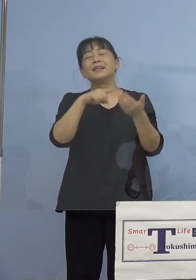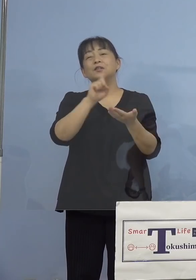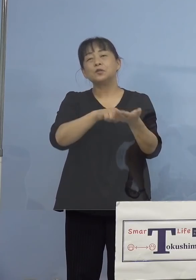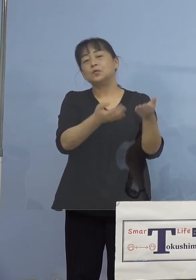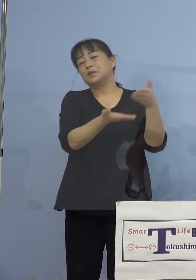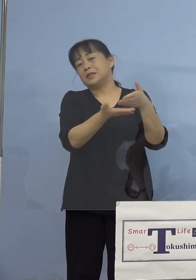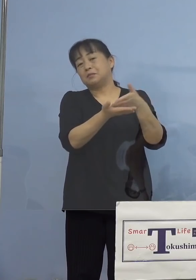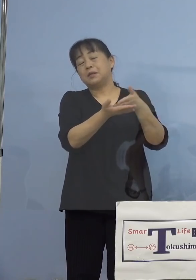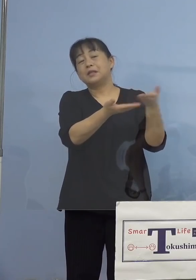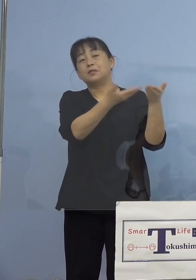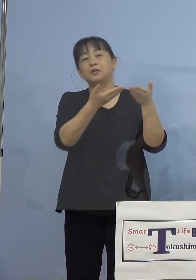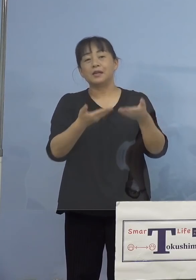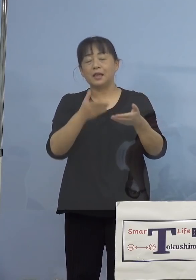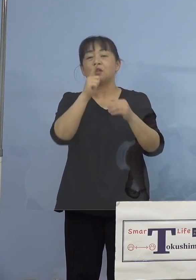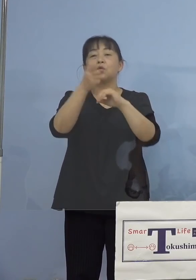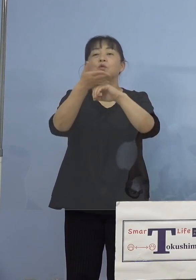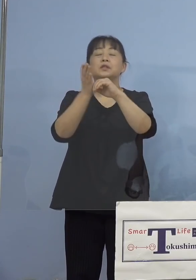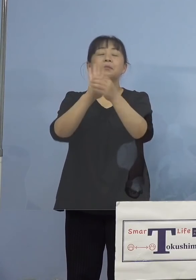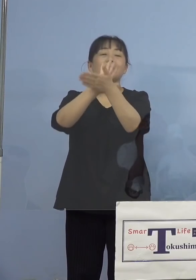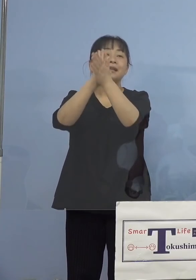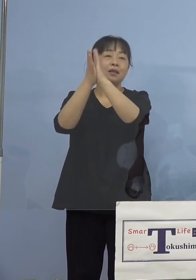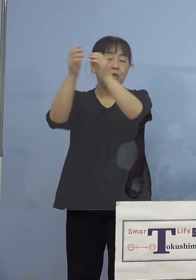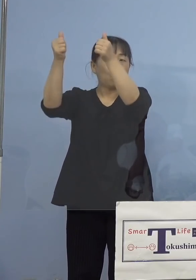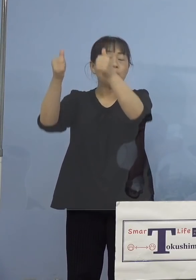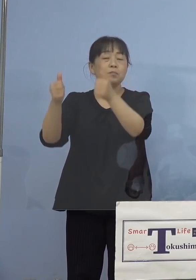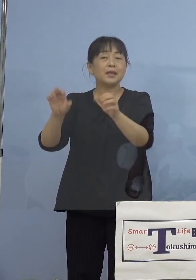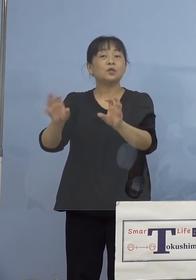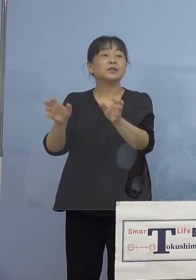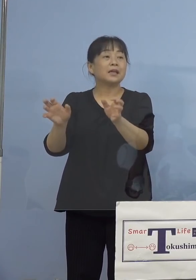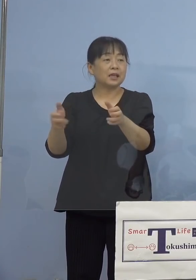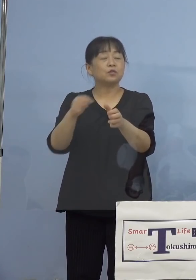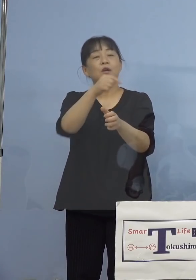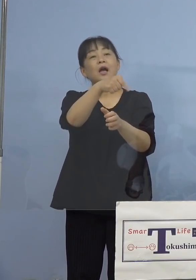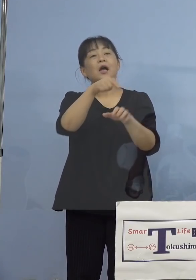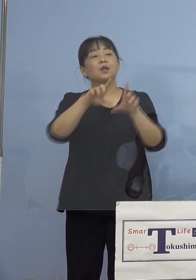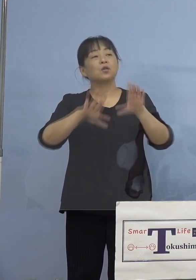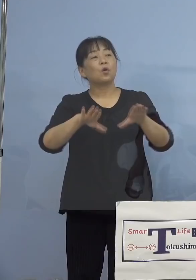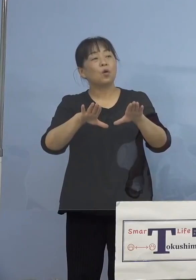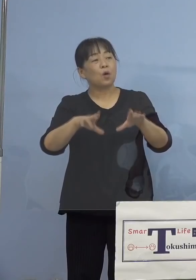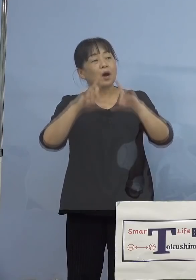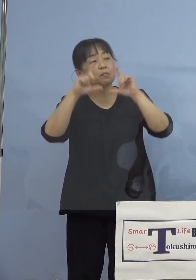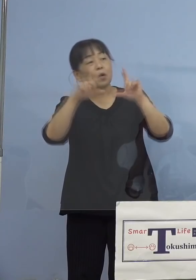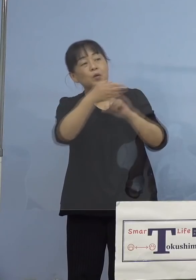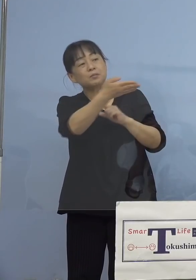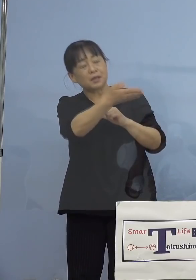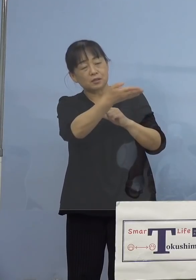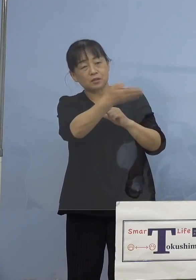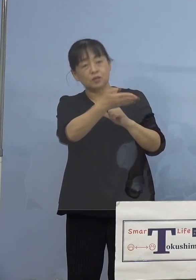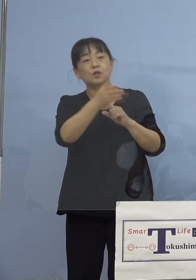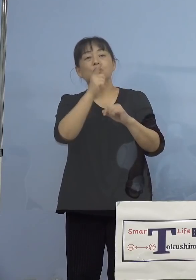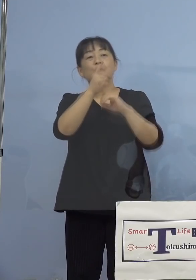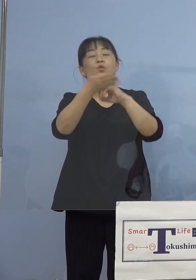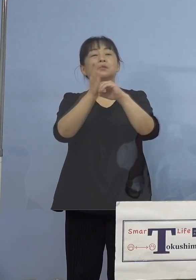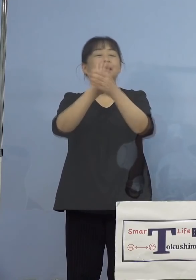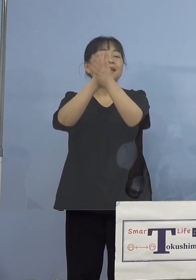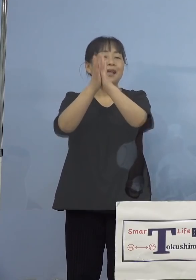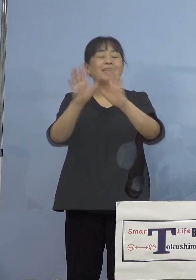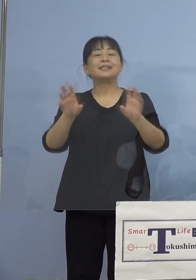県のホームページからでも あるいはこの番組自体、今日の発表 自体が徳島県チャンネルで 放送しておりますが、こうした